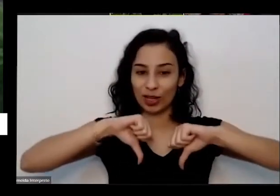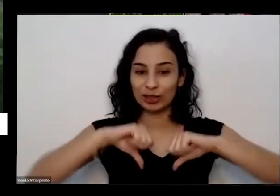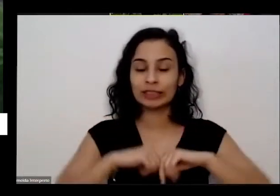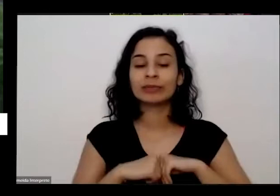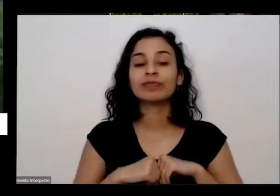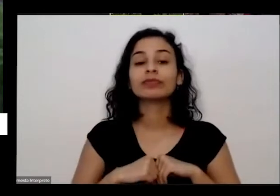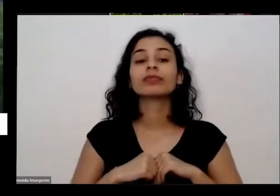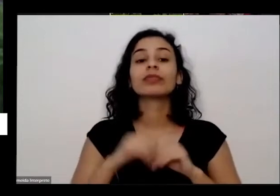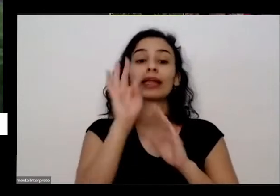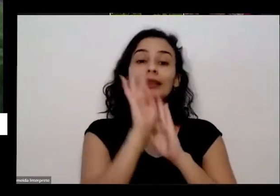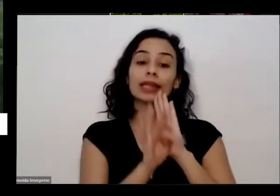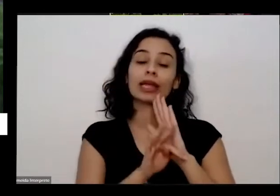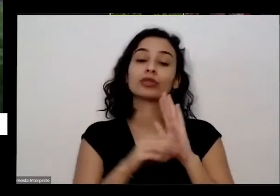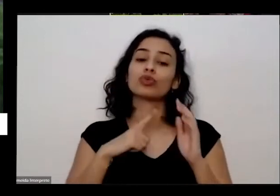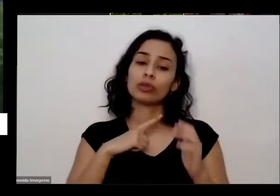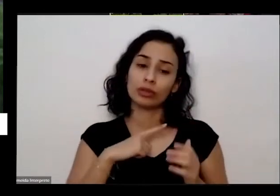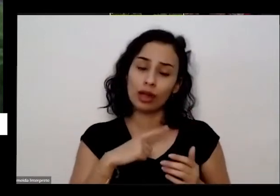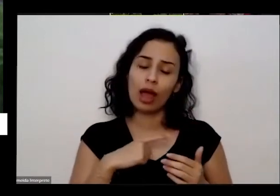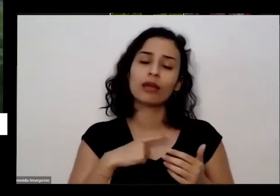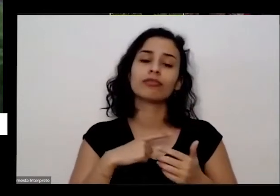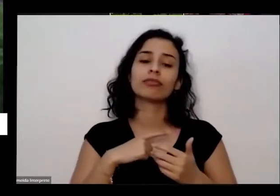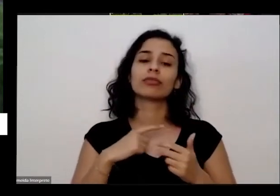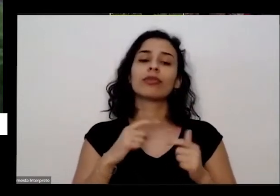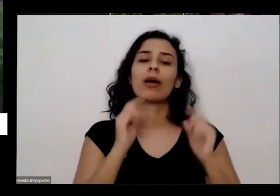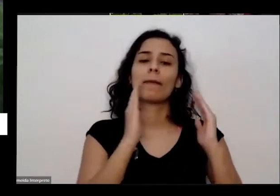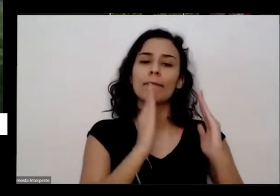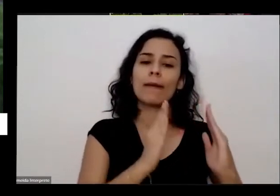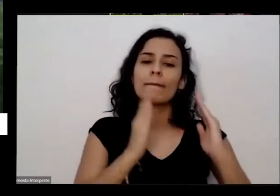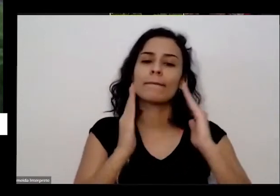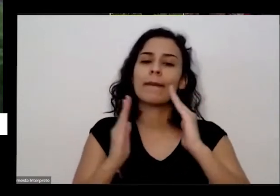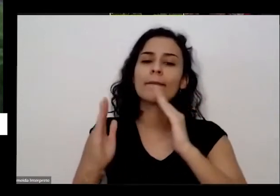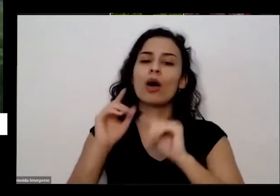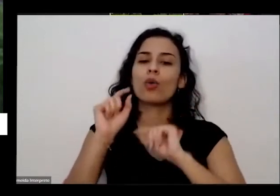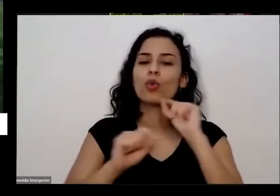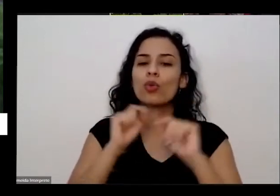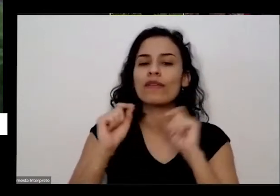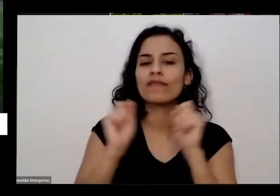a passos para você as principais perguntas que eu recebi né que os dez passos de como você tem uma